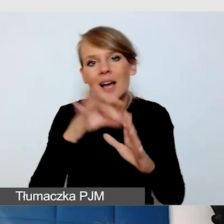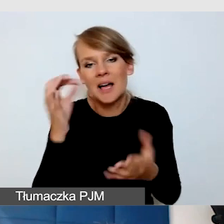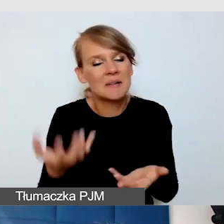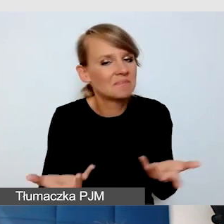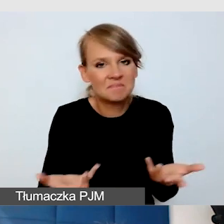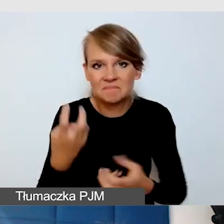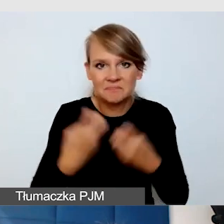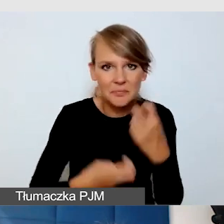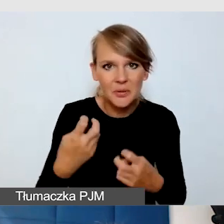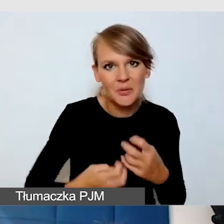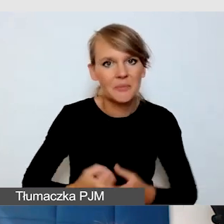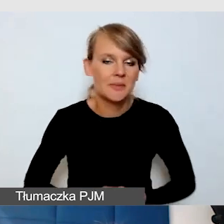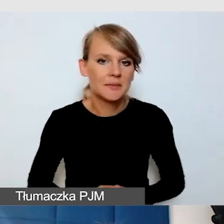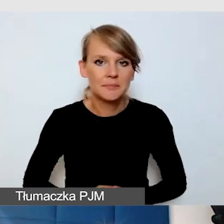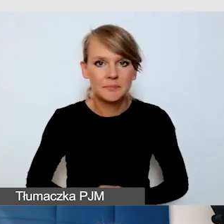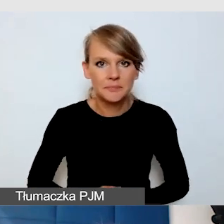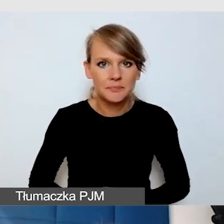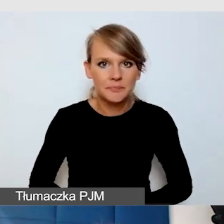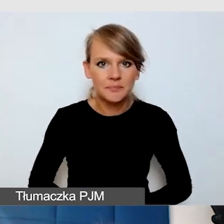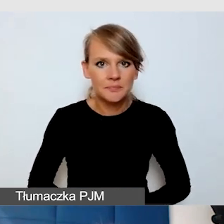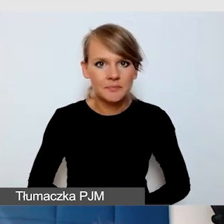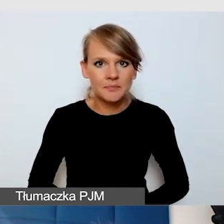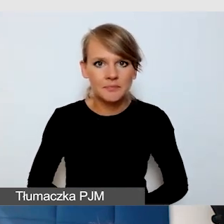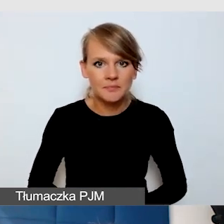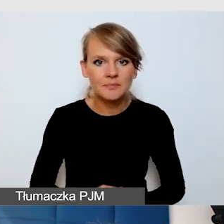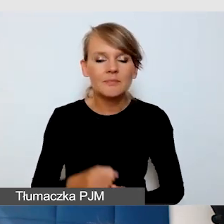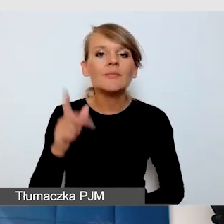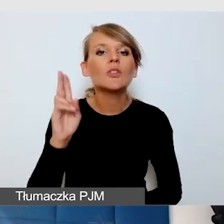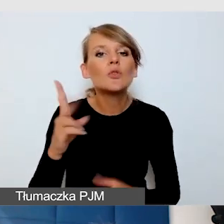i tego typu rozwiązania, by sam użytkownik mógł sobie sterować.